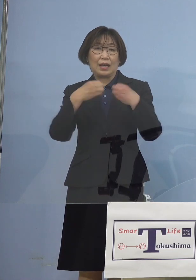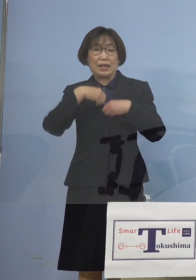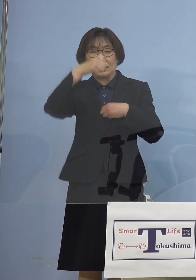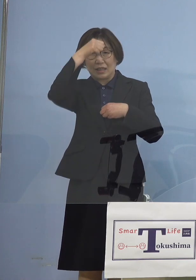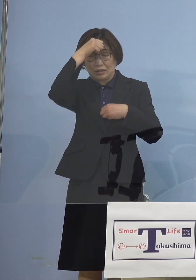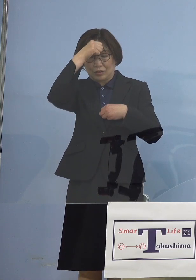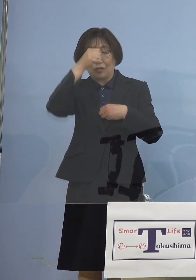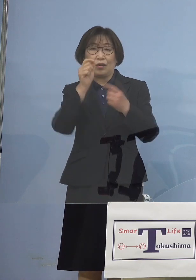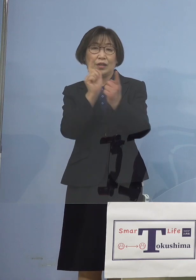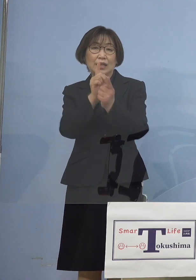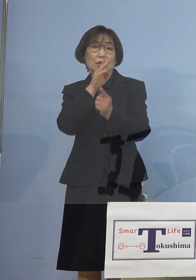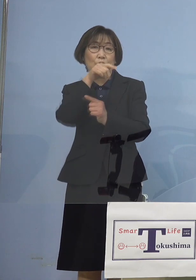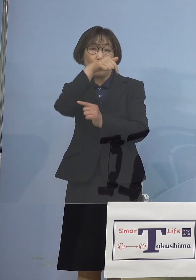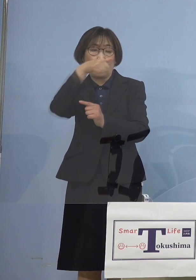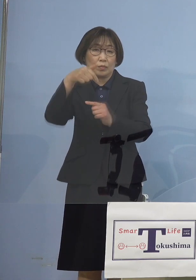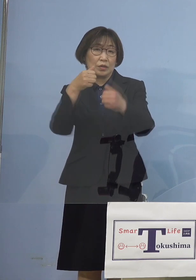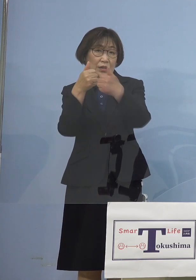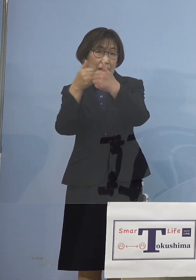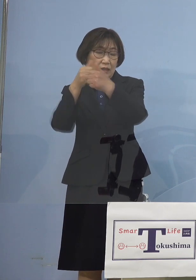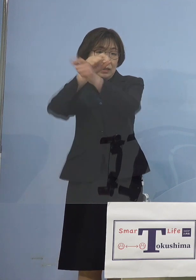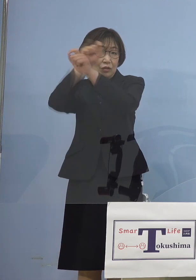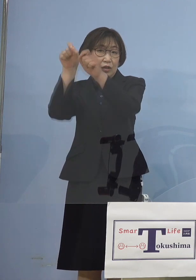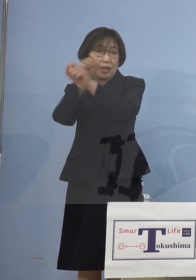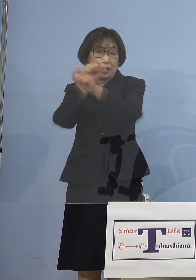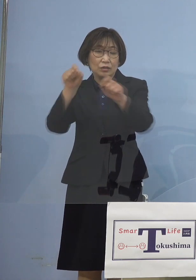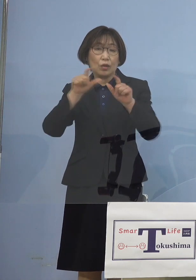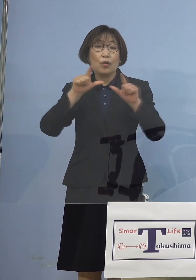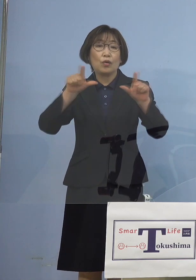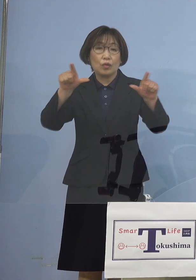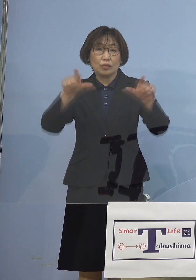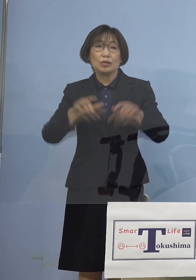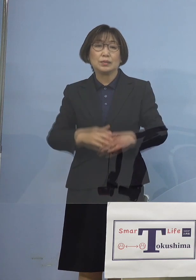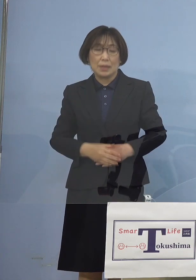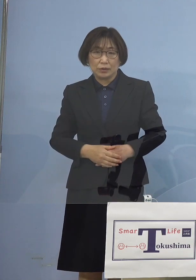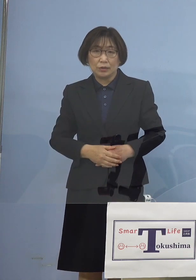この結果について ご報告申し上げたいと存じます